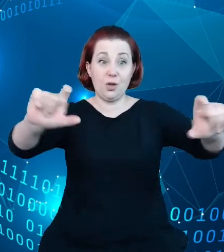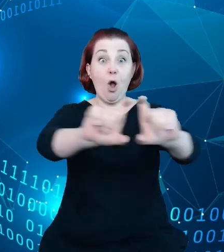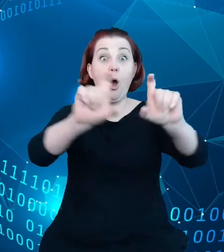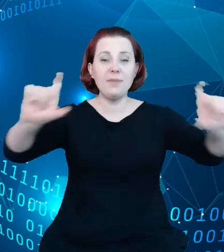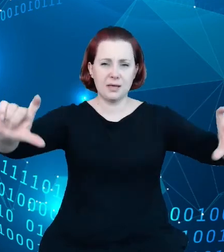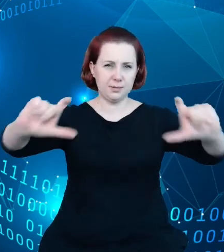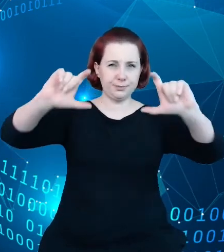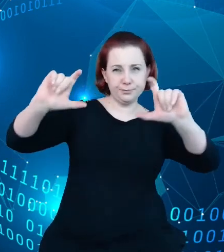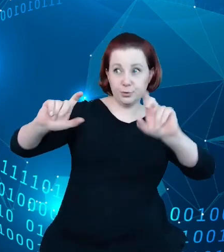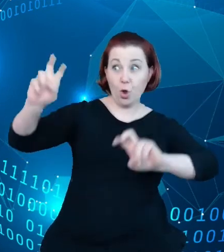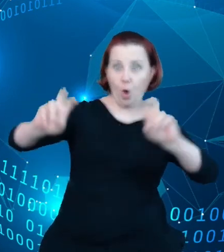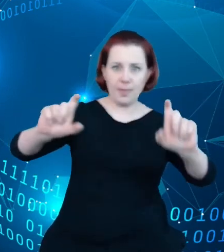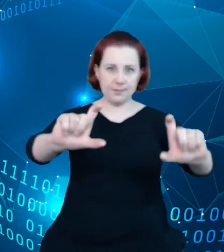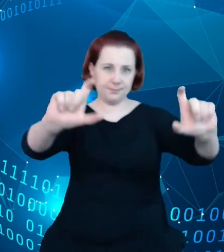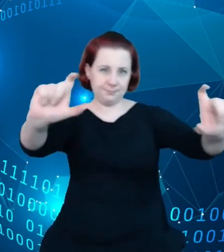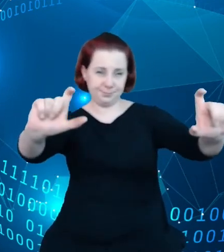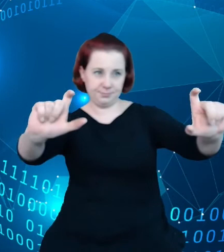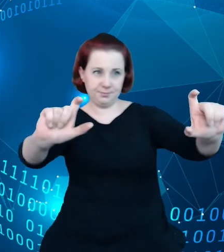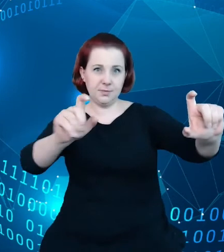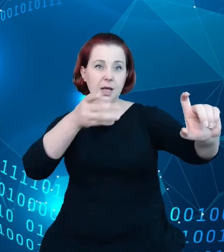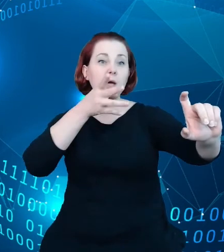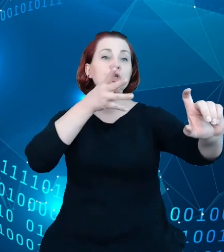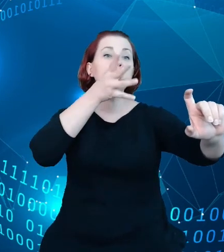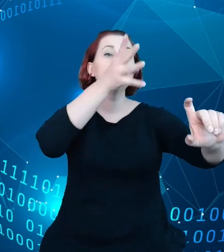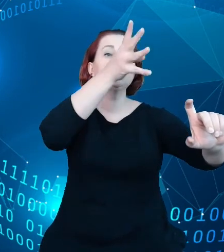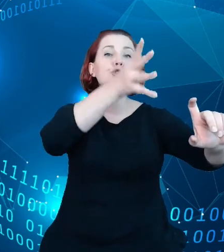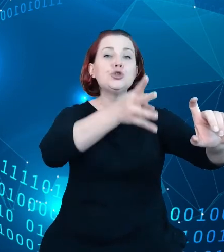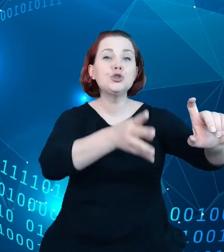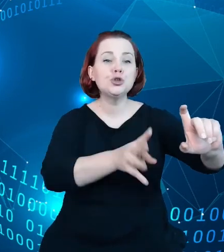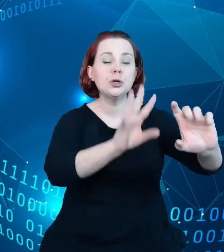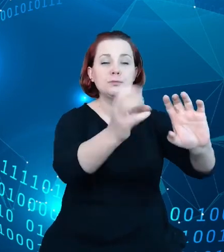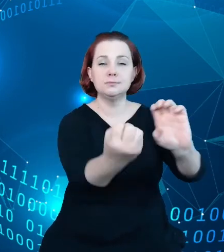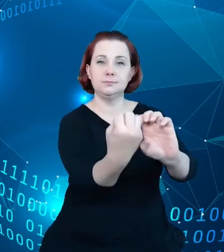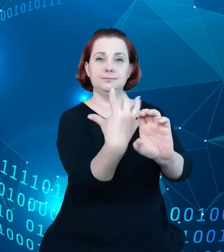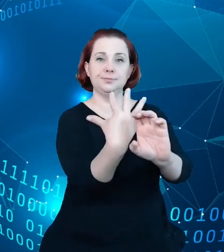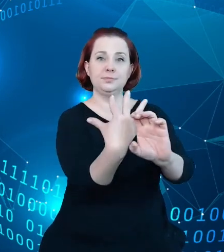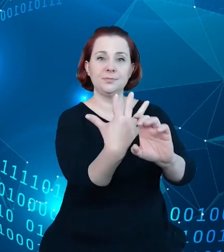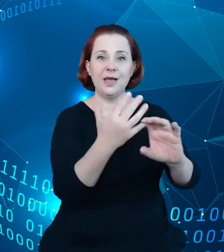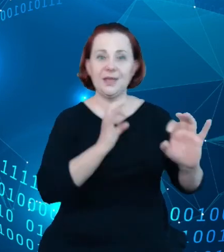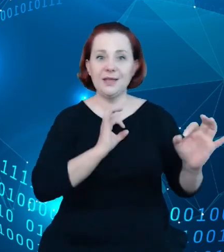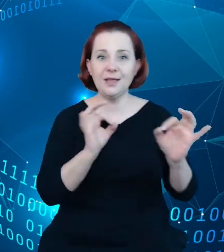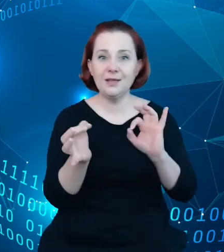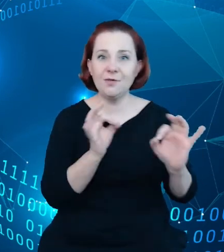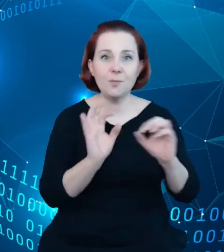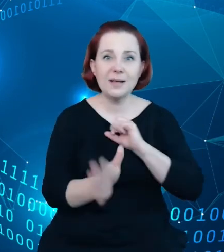jesteśmy w stanie przekazać jego odbiorcy podstawowe informacje o samym obiekcie